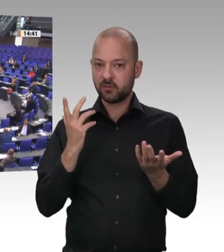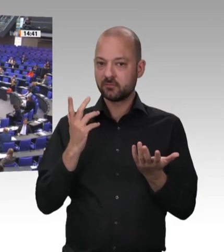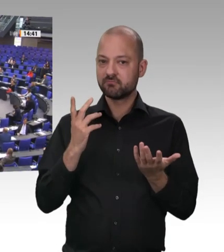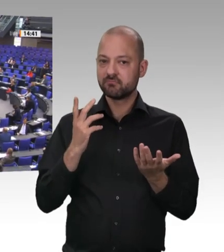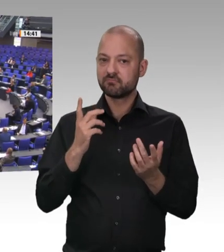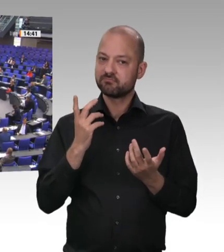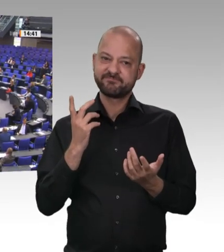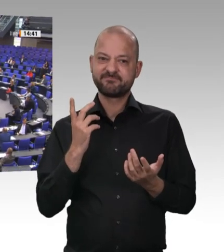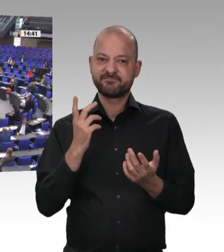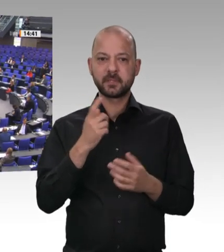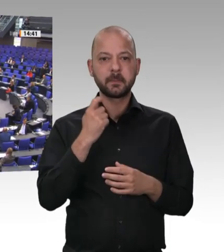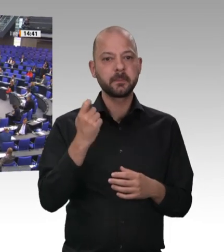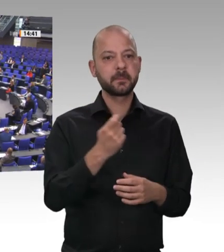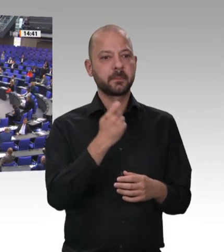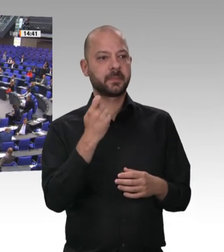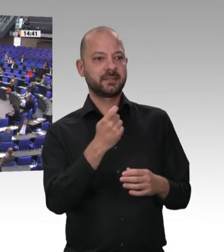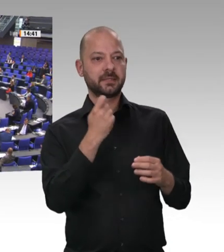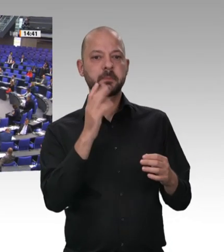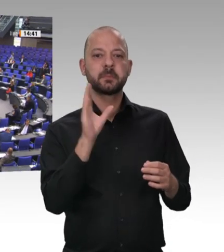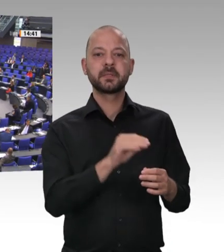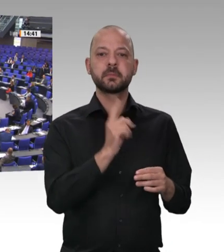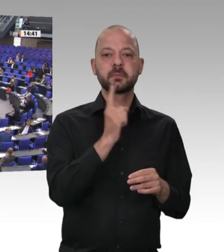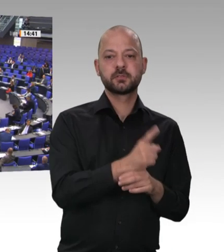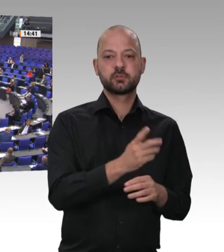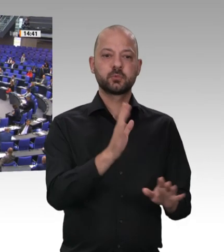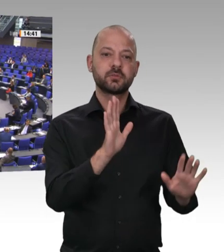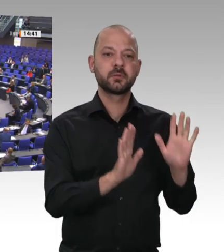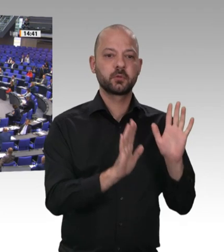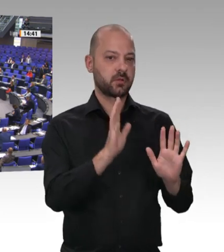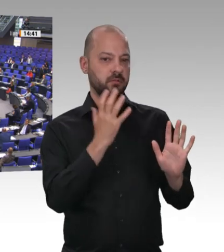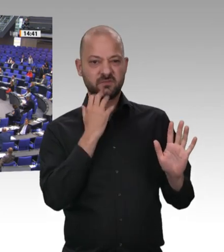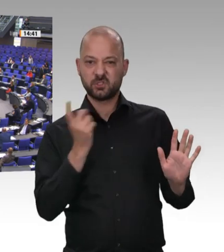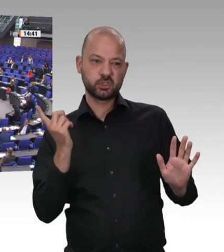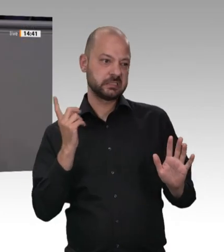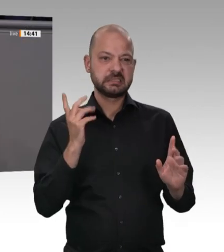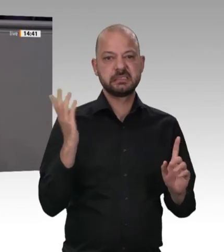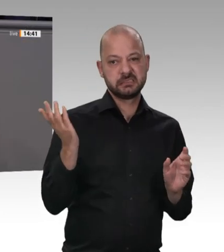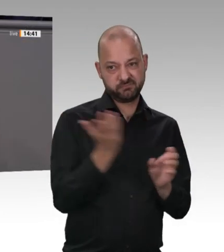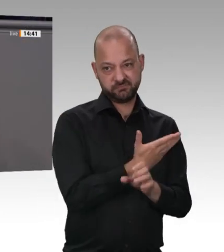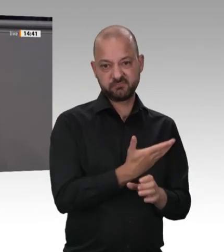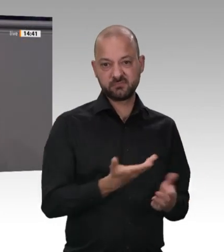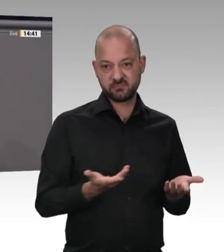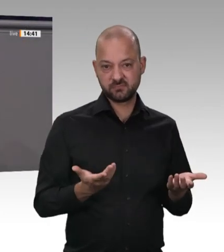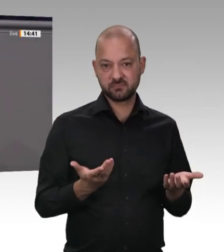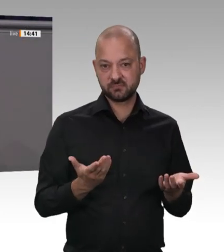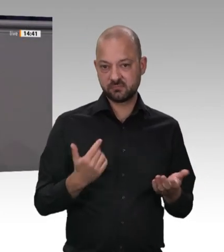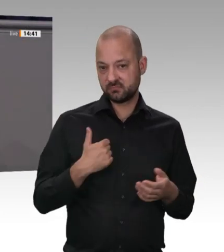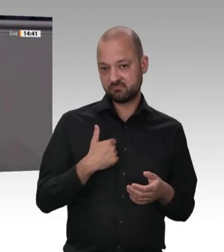Aber kommen wir zum eigentlichen Thema. Das Thema ist, dass wir Masseninfektionen